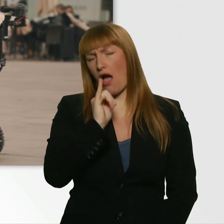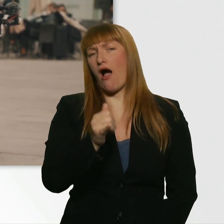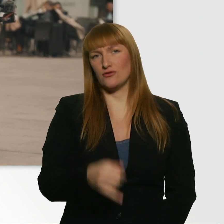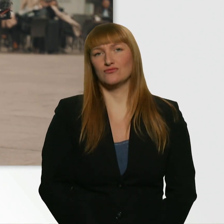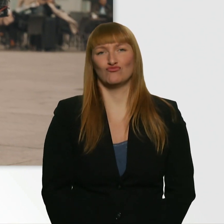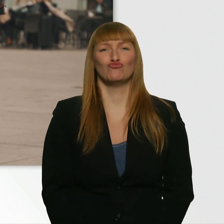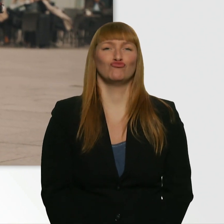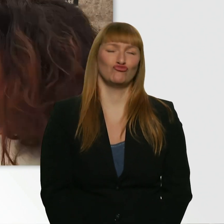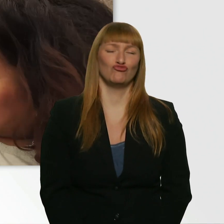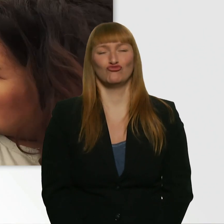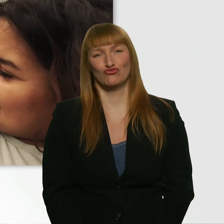Wie krass. Ja, gut gemacht.